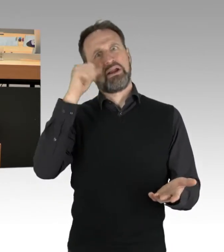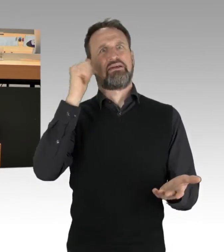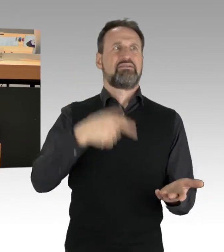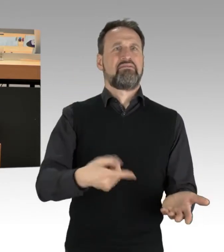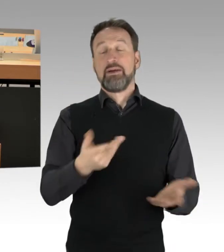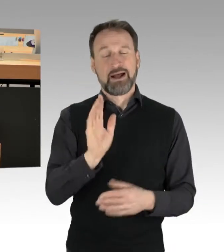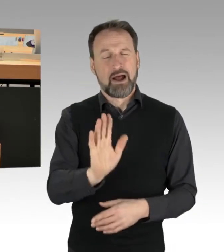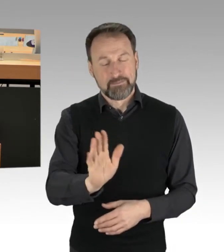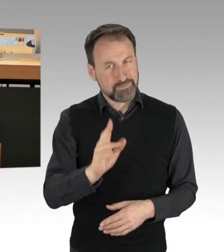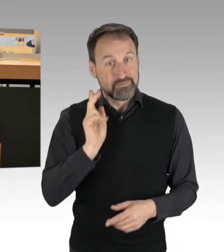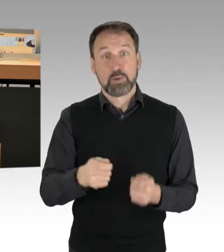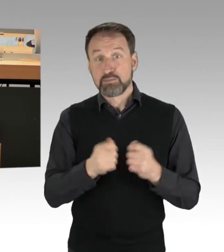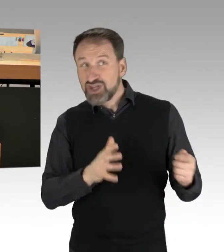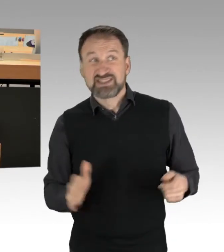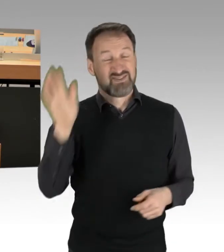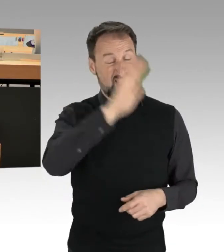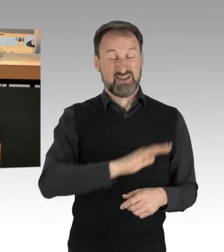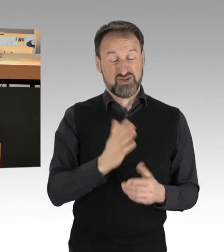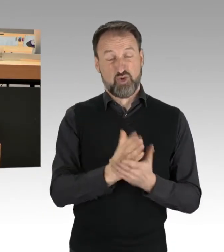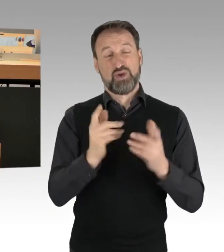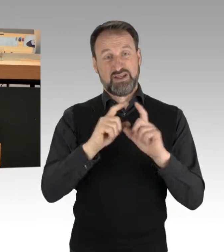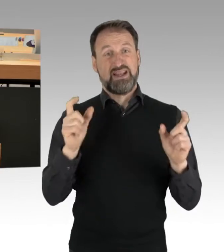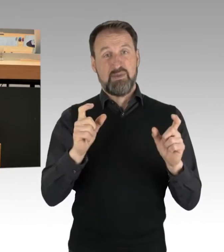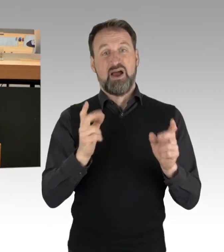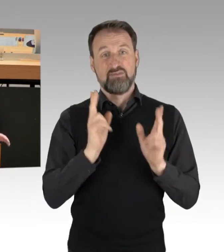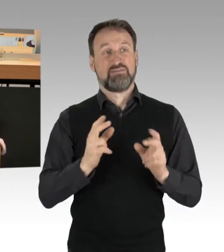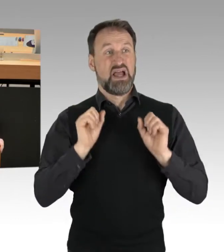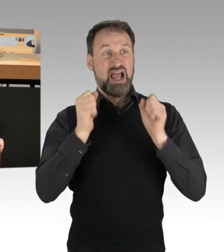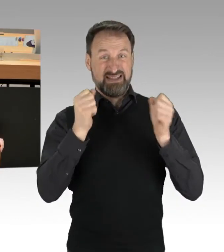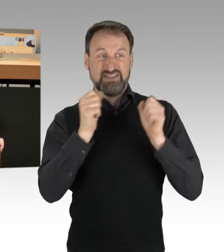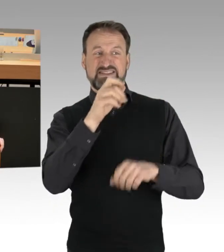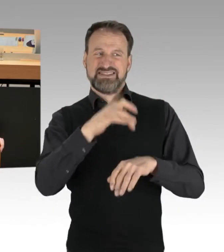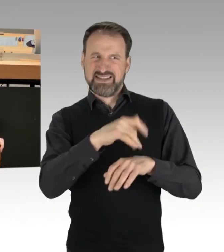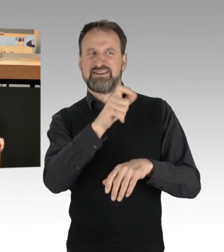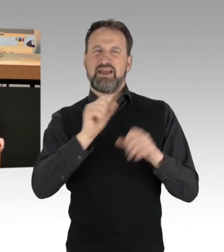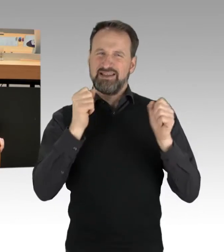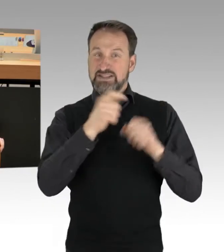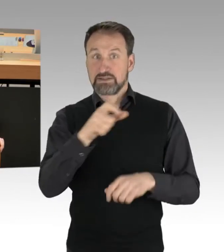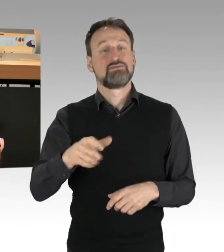Die Aktivistinnen und Aktivisten bilden einen Kern von circa 250 Menschen. Man kann auch nicht den Fehler machen,